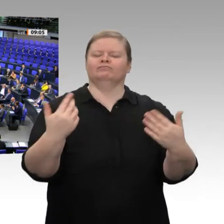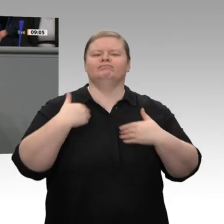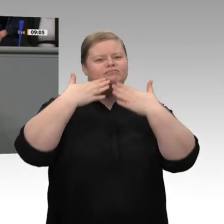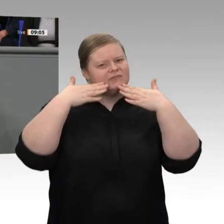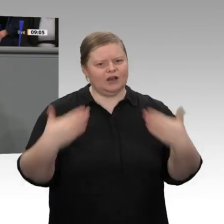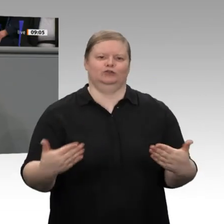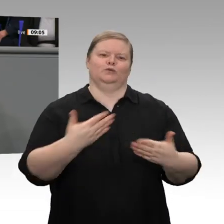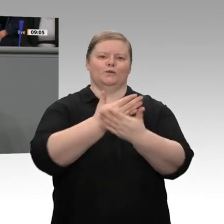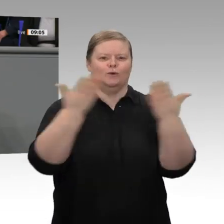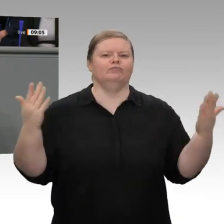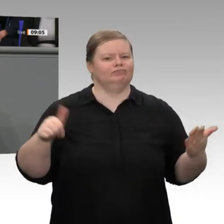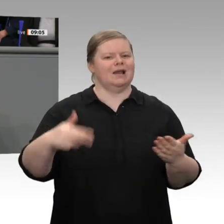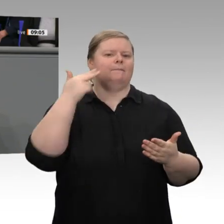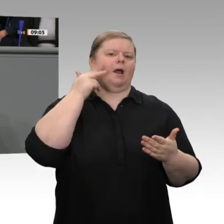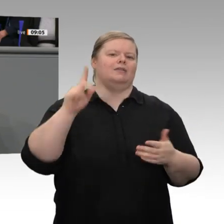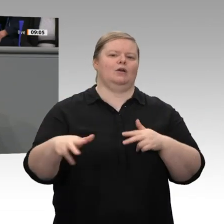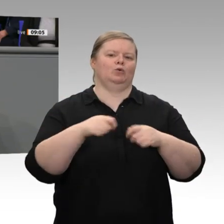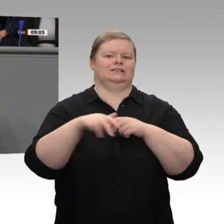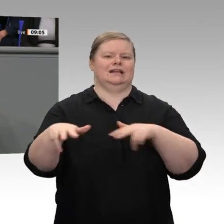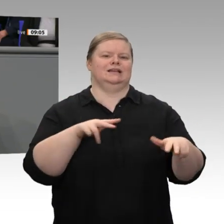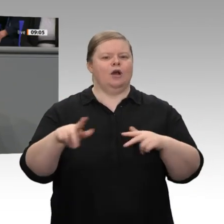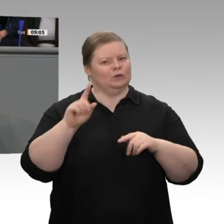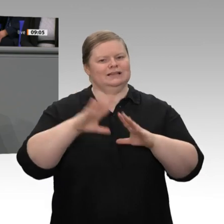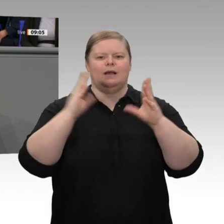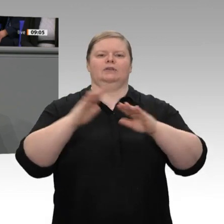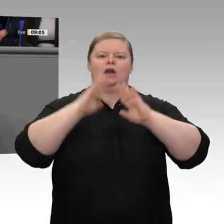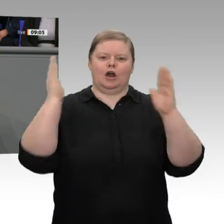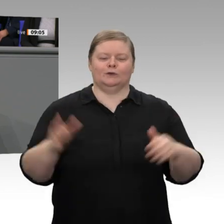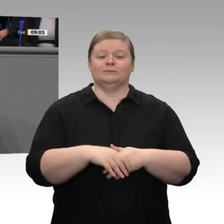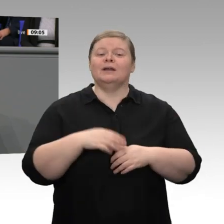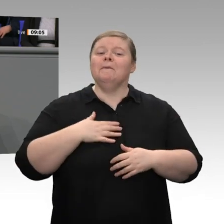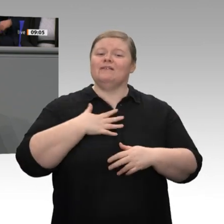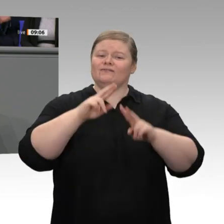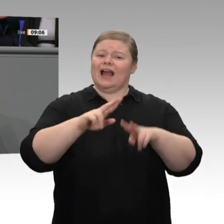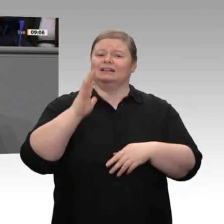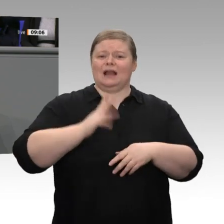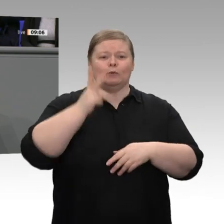Meine sehr verehrten Damen und Herren, die deutsche Wirtschaft ist auch im letzten